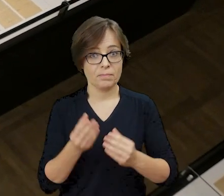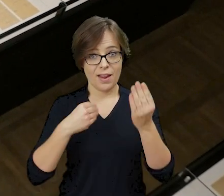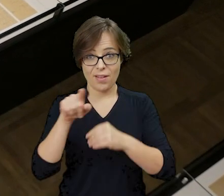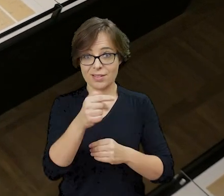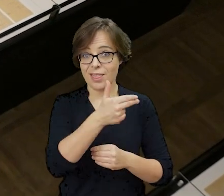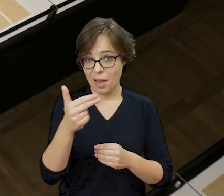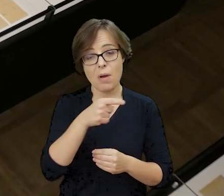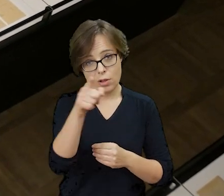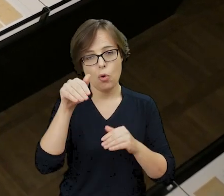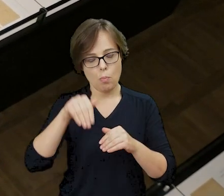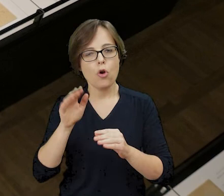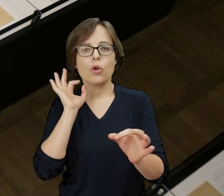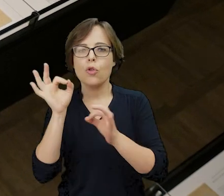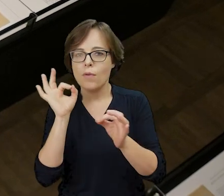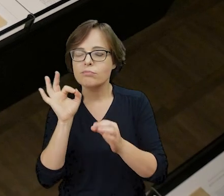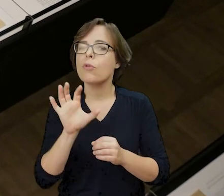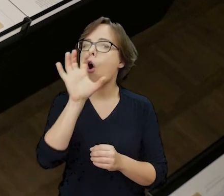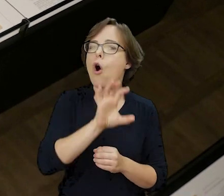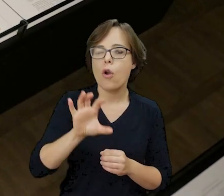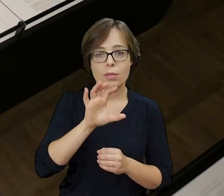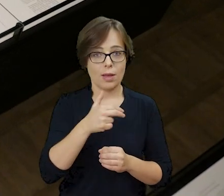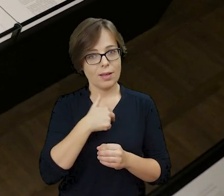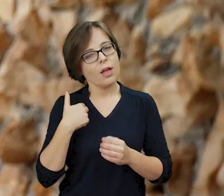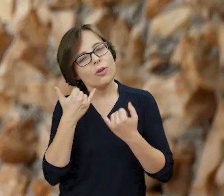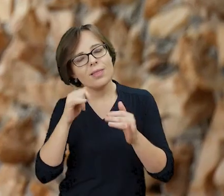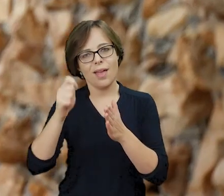Więcej na ten temat możesz dowiedzieć się oglądając nasze inne filmy edukacyjne,